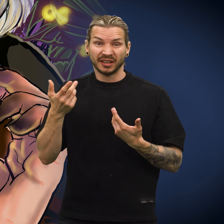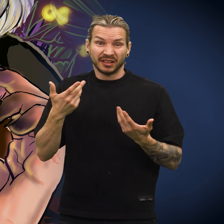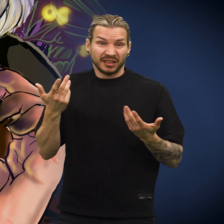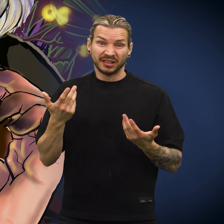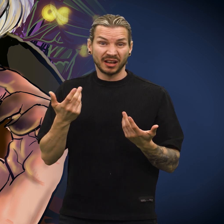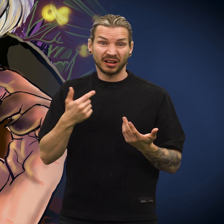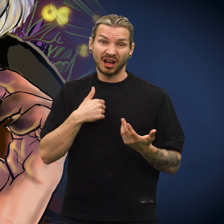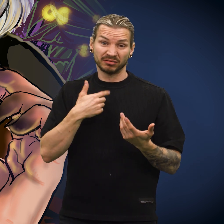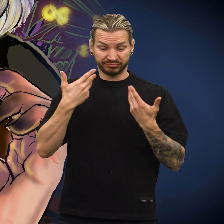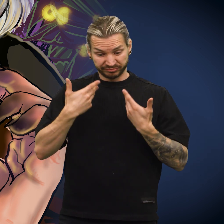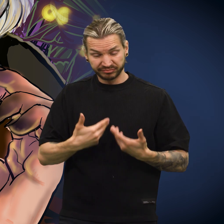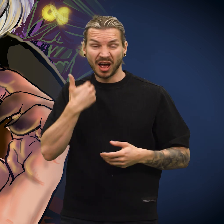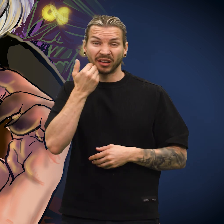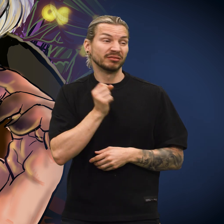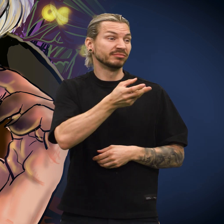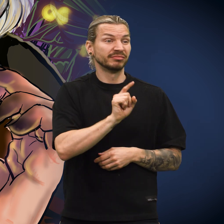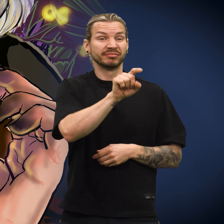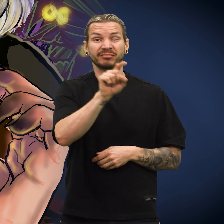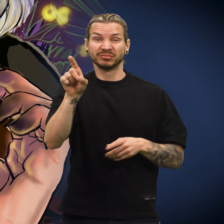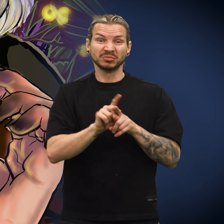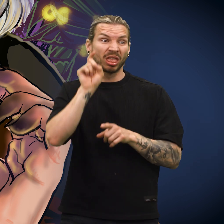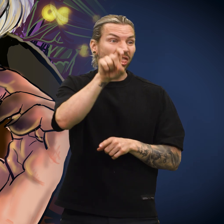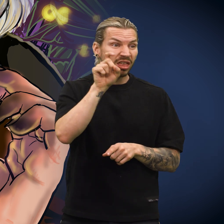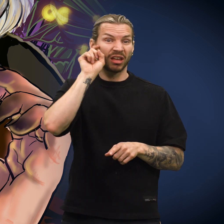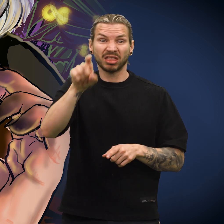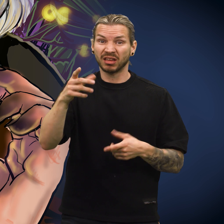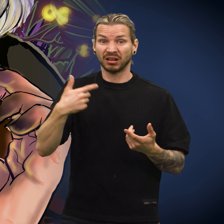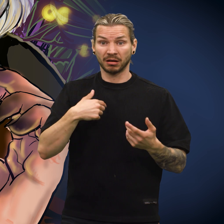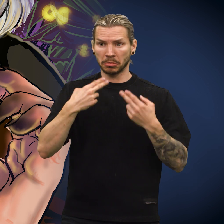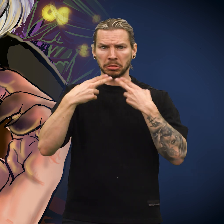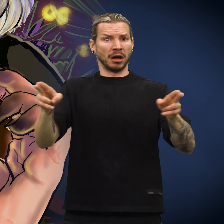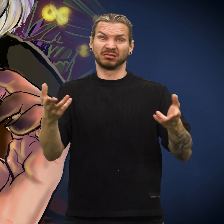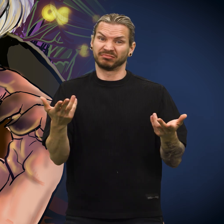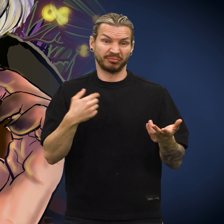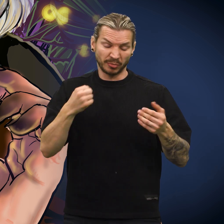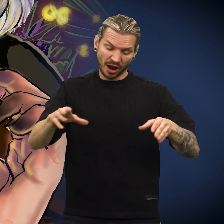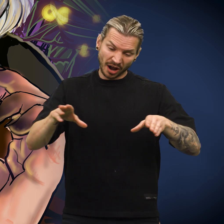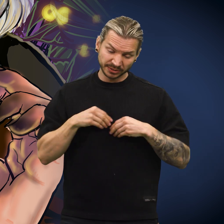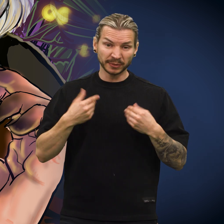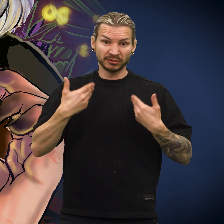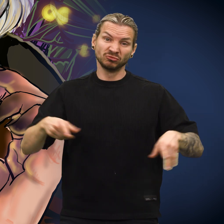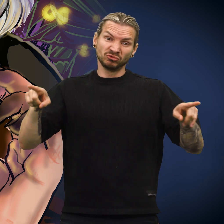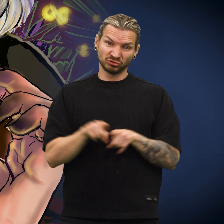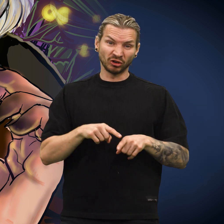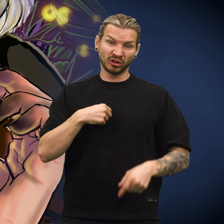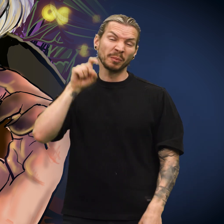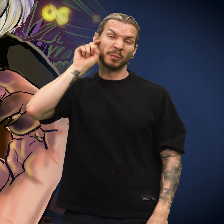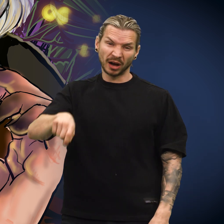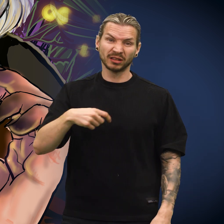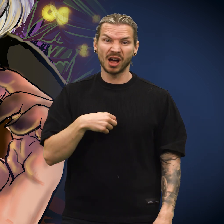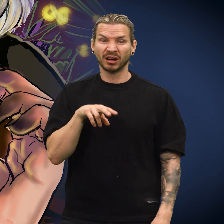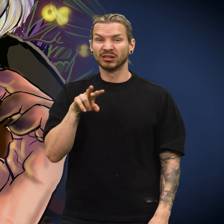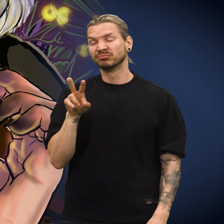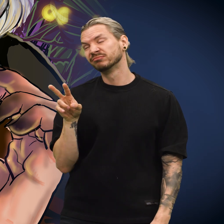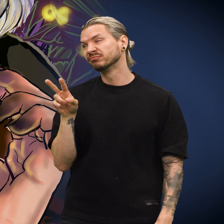«Hvor enn jeg kommer til, vil jeg alltid være falsk», sukket skillingen. «Jeg må bare akseptere det.»